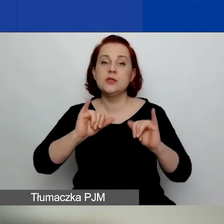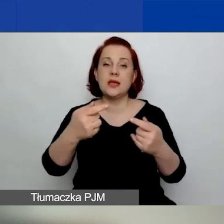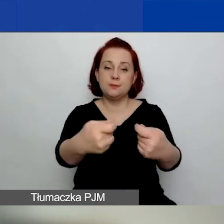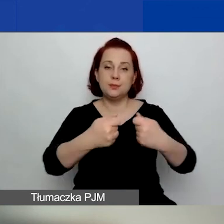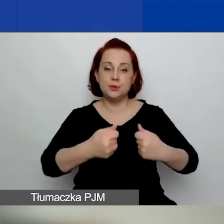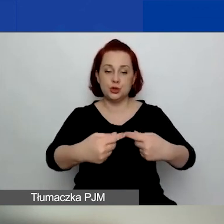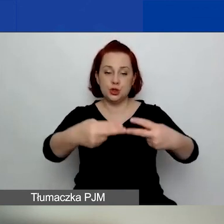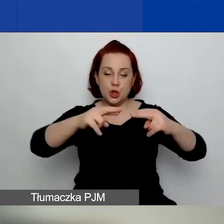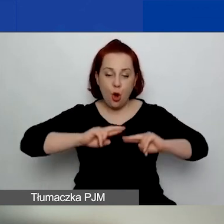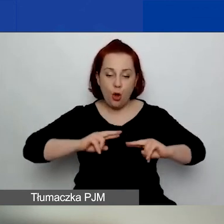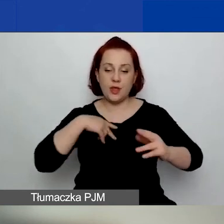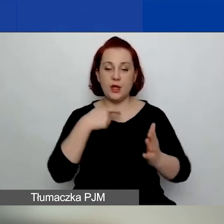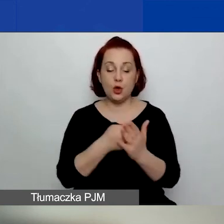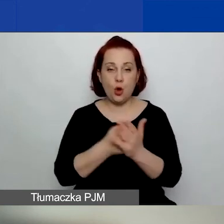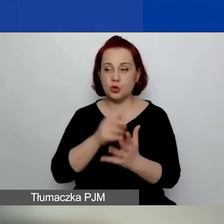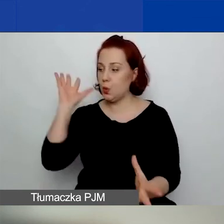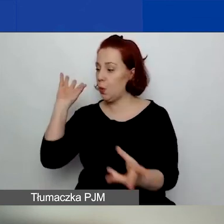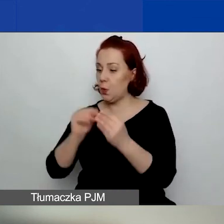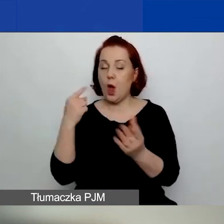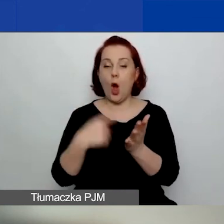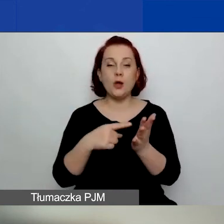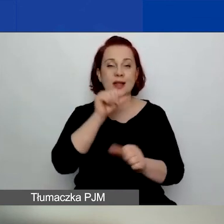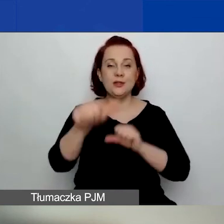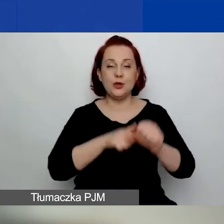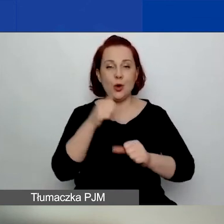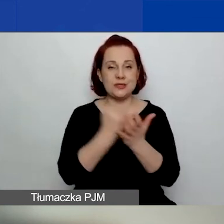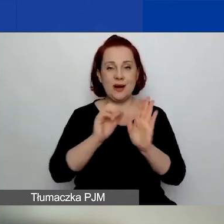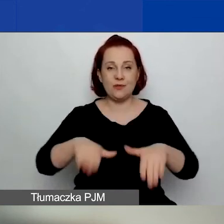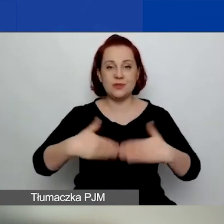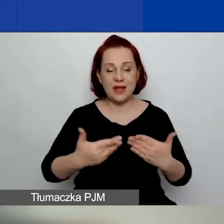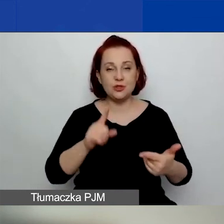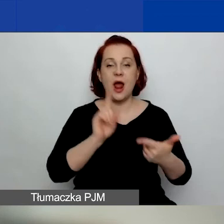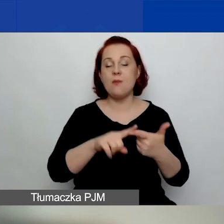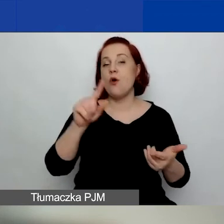za ostatni rok sprawozdawczy lub za ostatnie 12 miesięcy w przypadku dużych grantów,